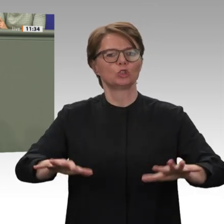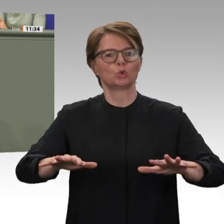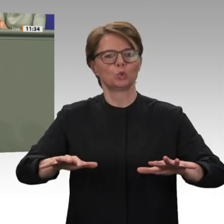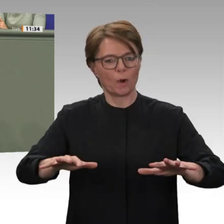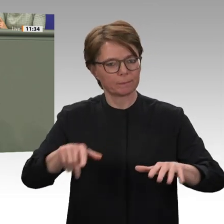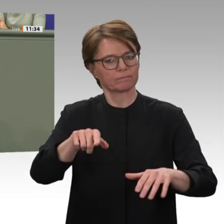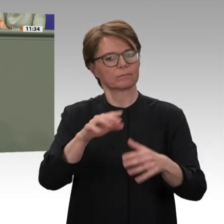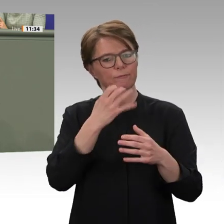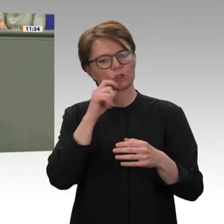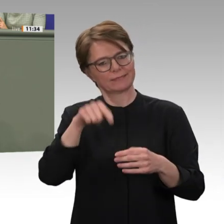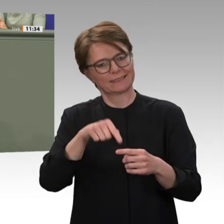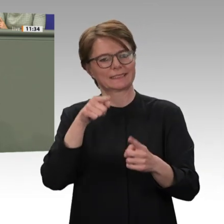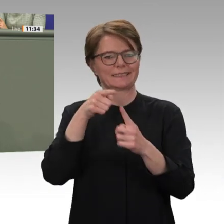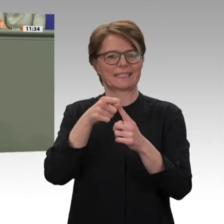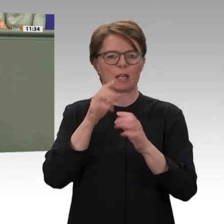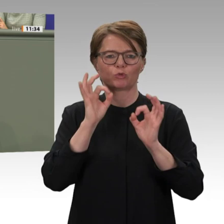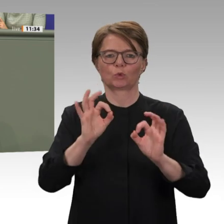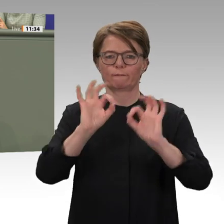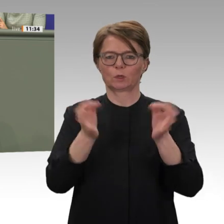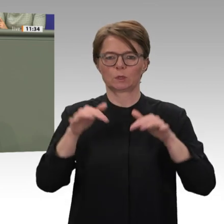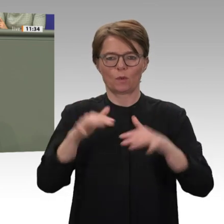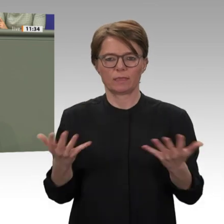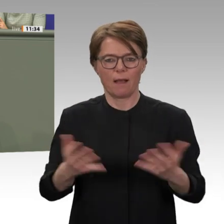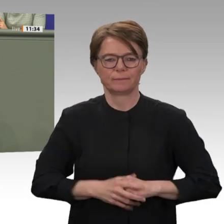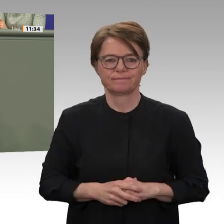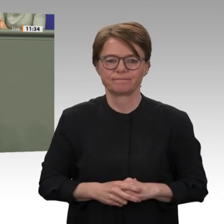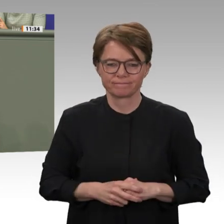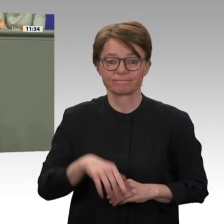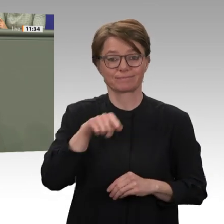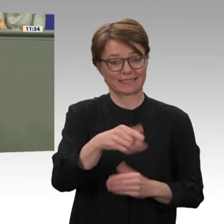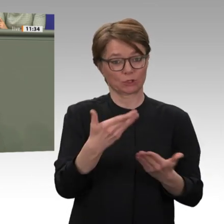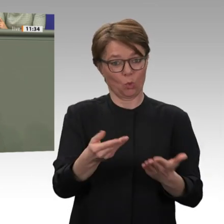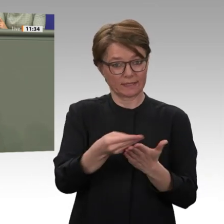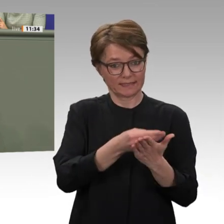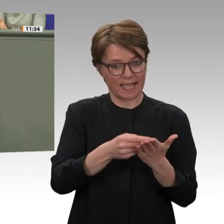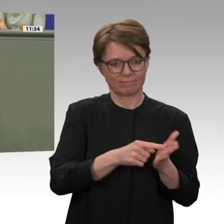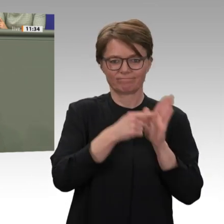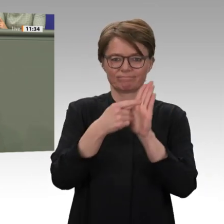beschließt, die bilaterale Entwicklungszusammenarbeit nach über 30 Jahren wieder aufzunehmen;